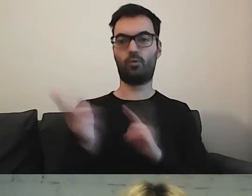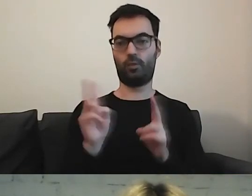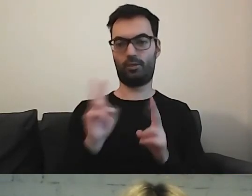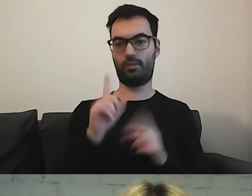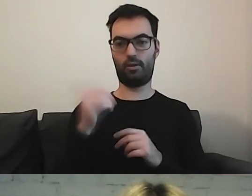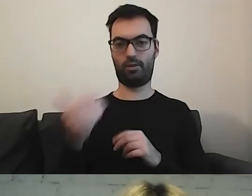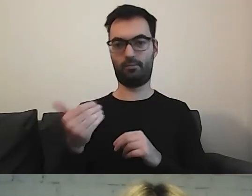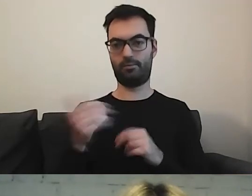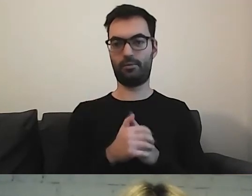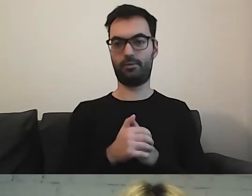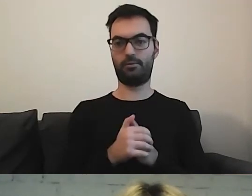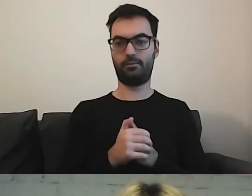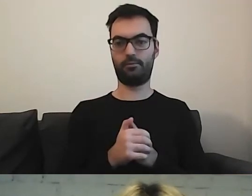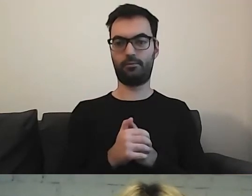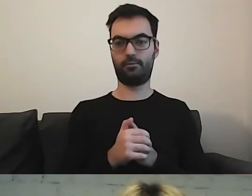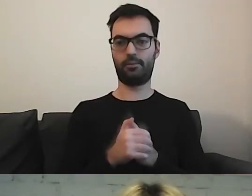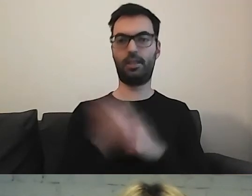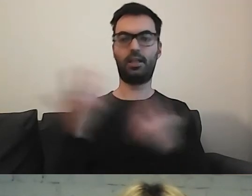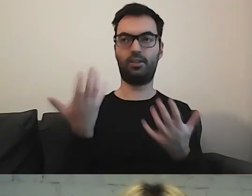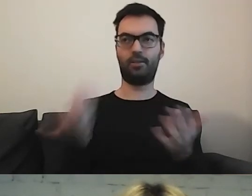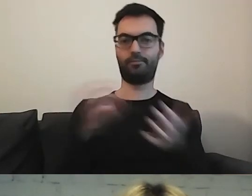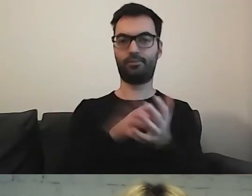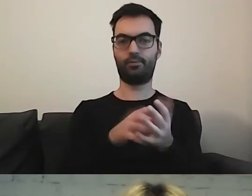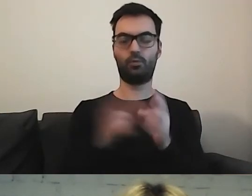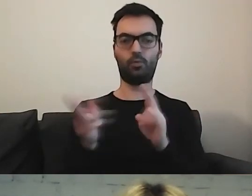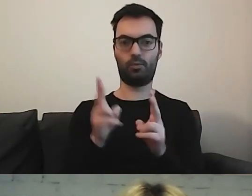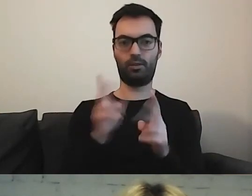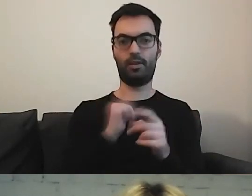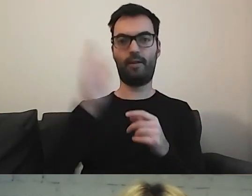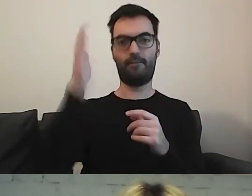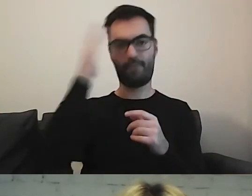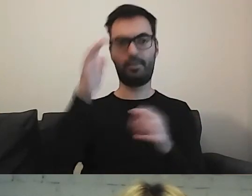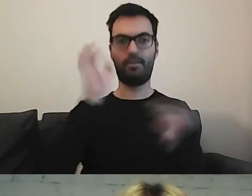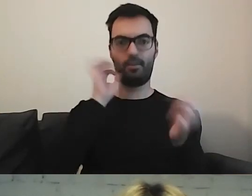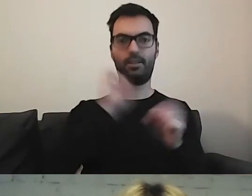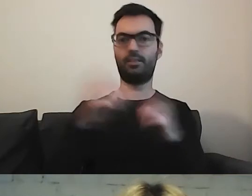Gdzie dać tłumacza, żeby było wiadomo, że ta informacja tam jest.